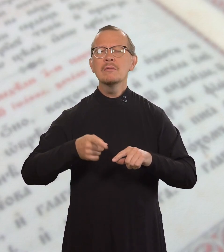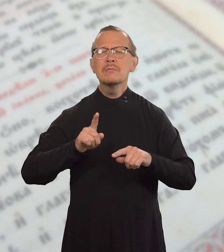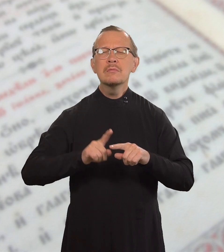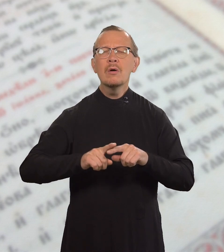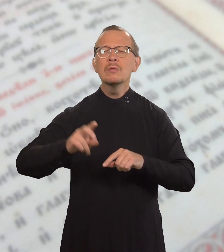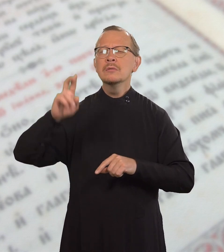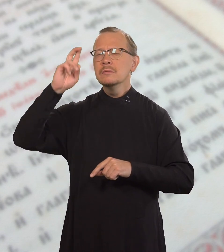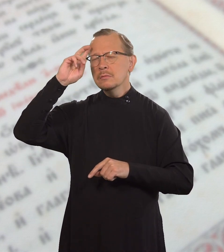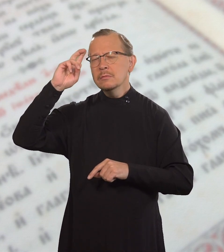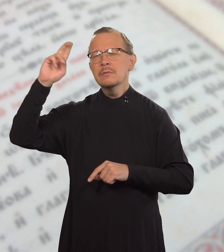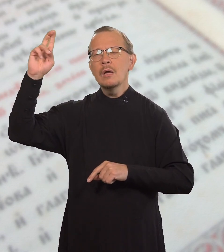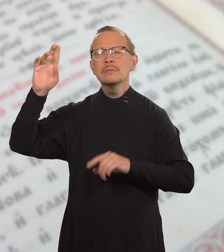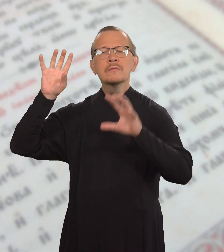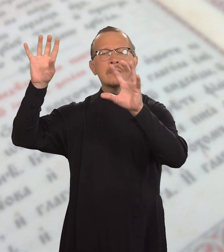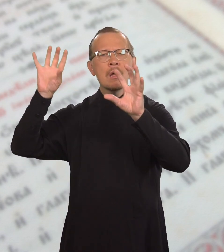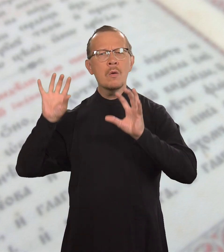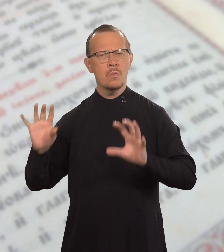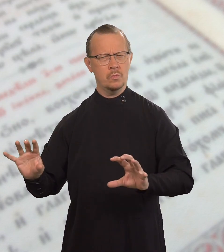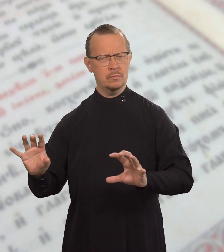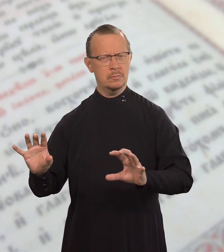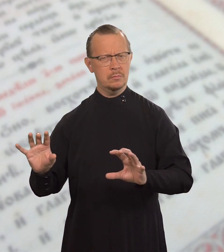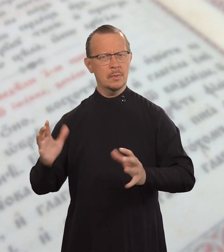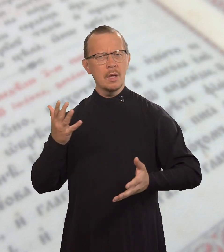Это царский закон.